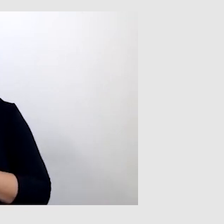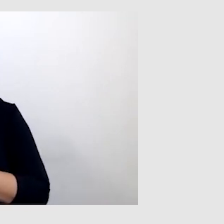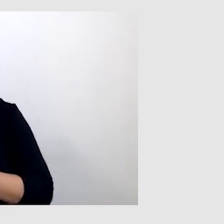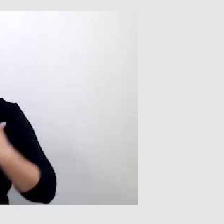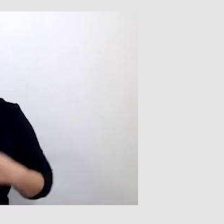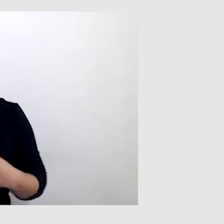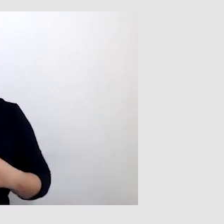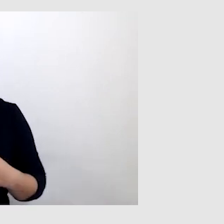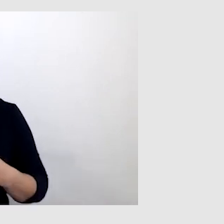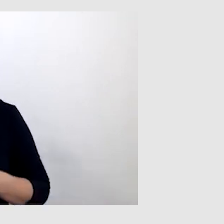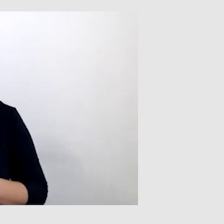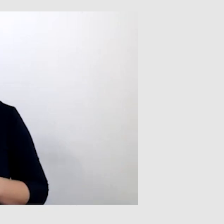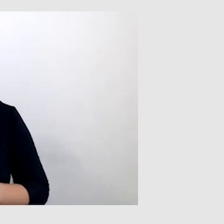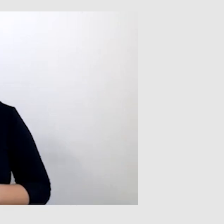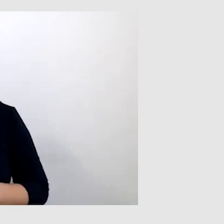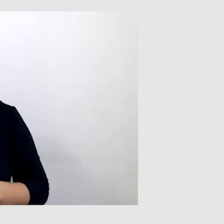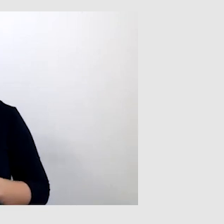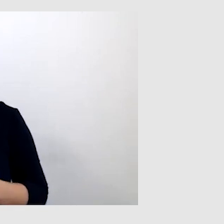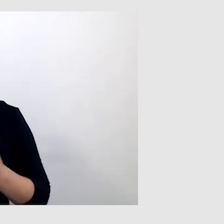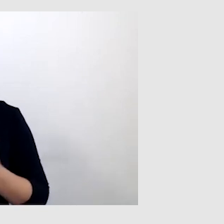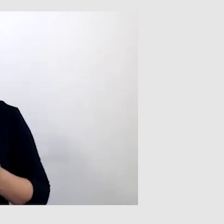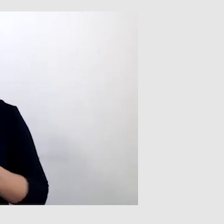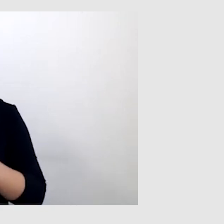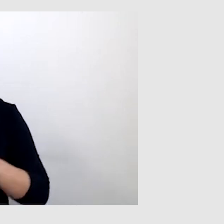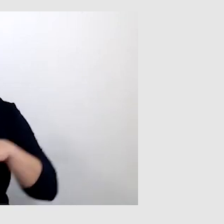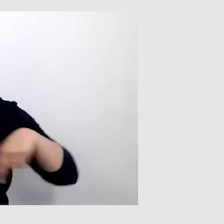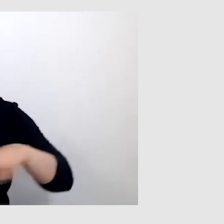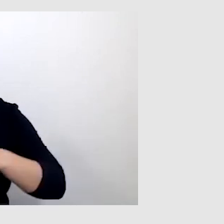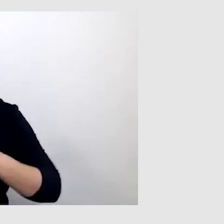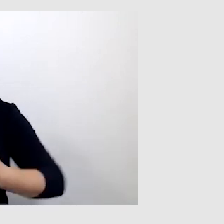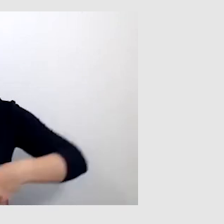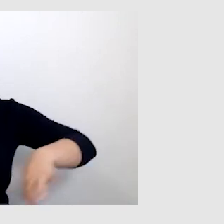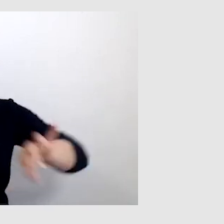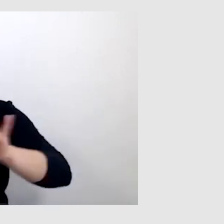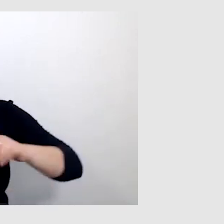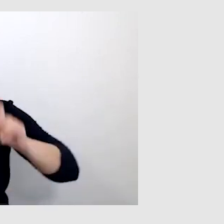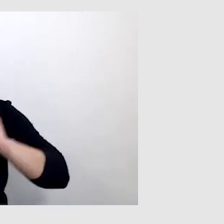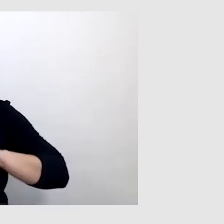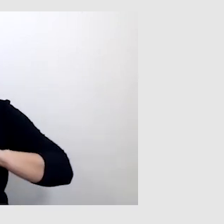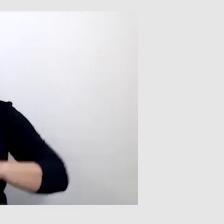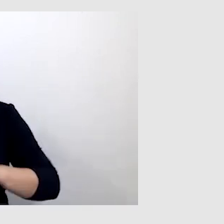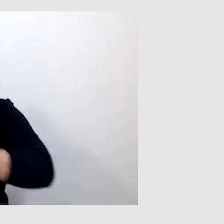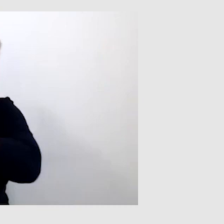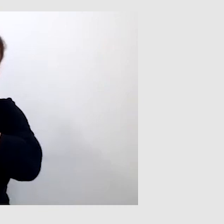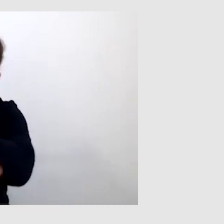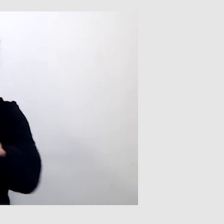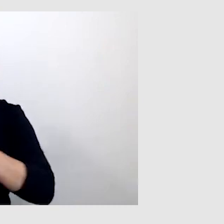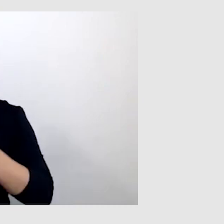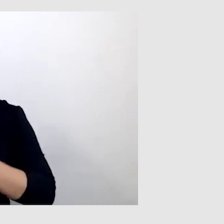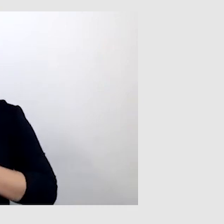Kiedy w sali nie ma pętli indukcyjnej, to jest alternatywa do tej sytuacji i to mi bardzo dużo daje.